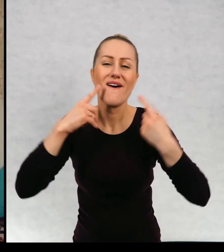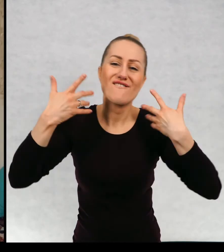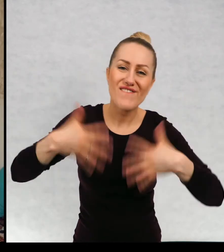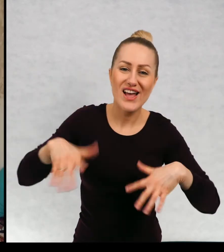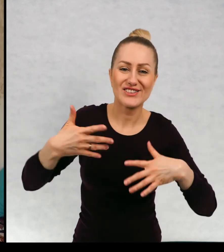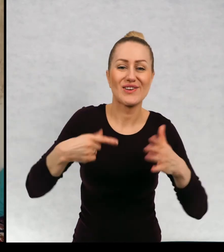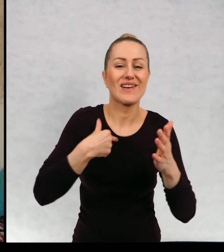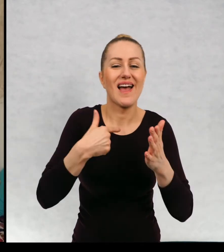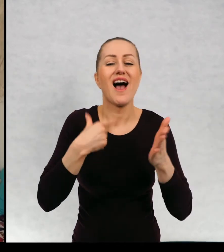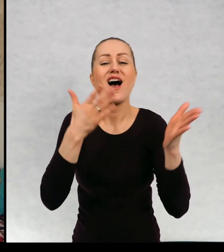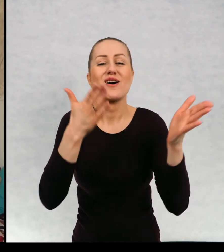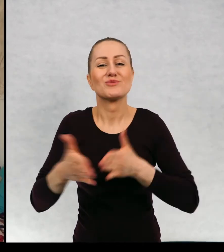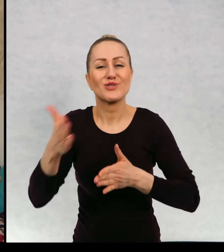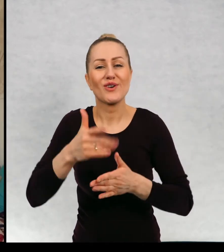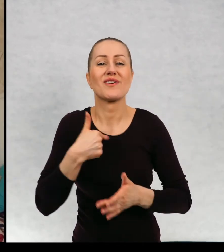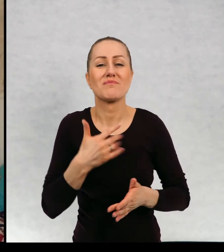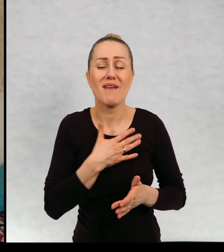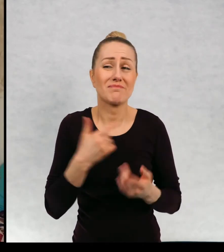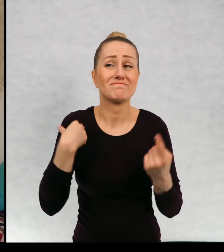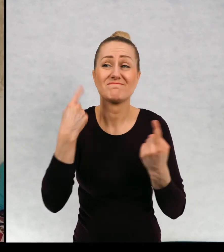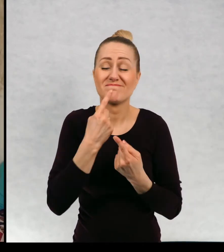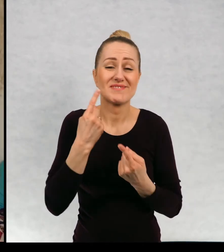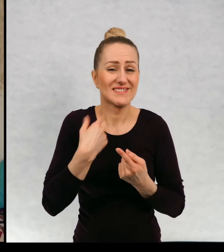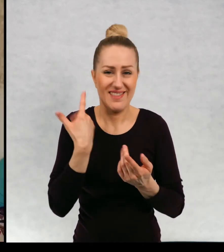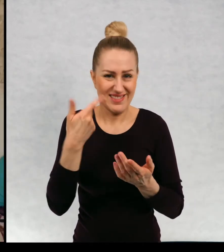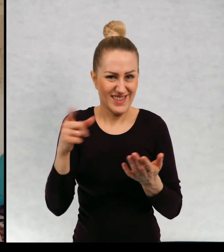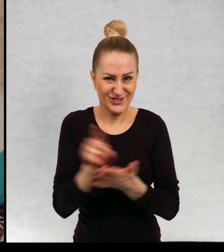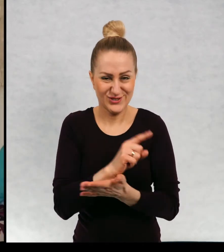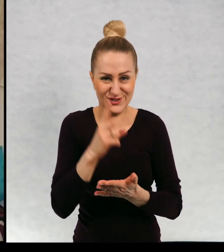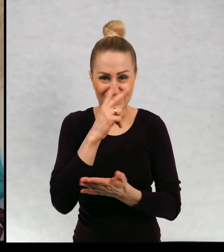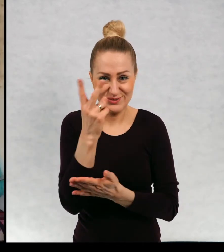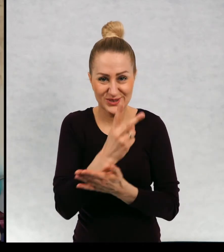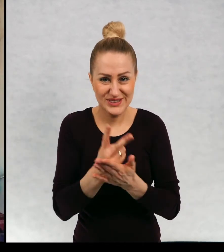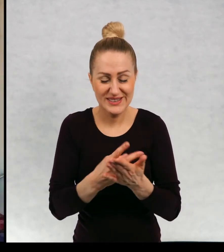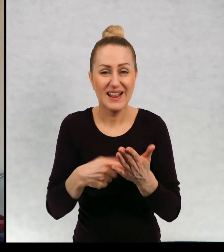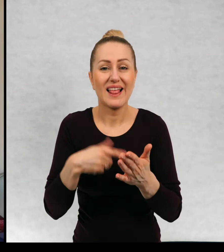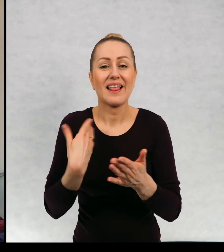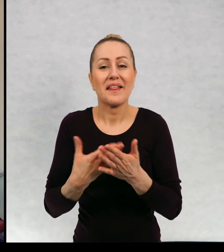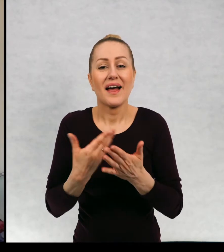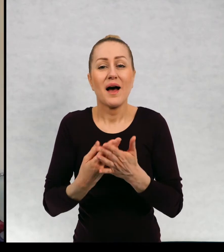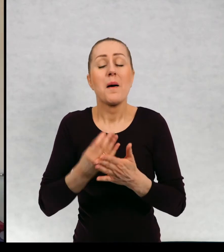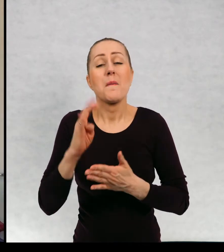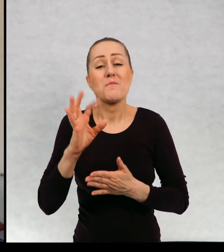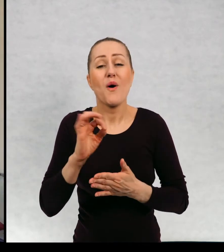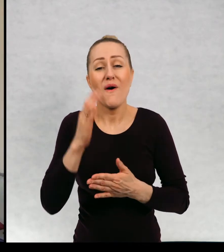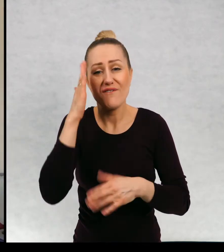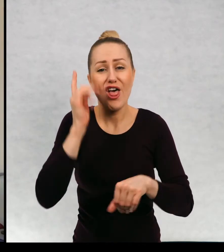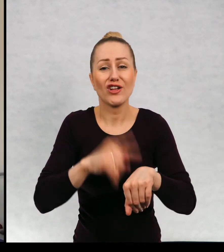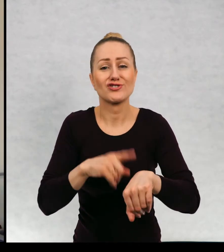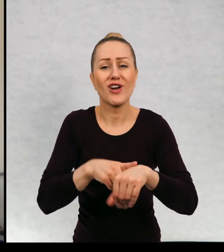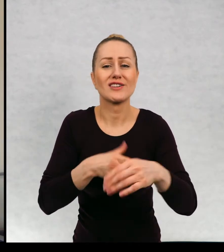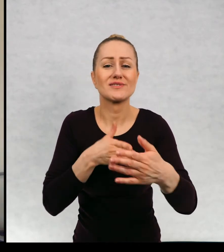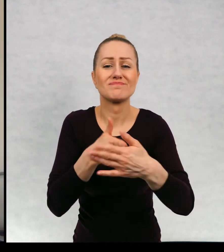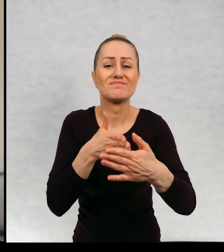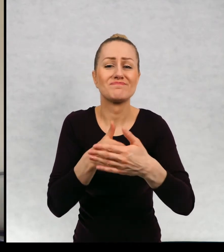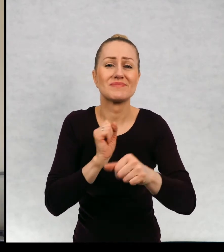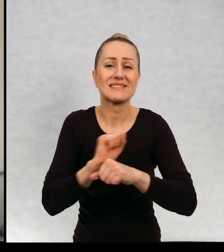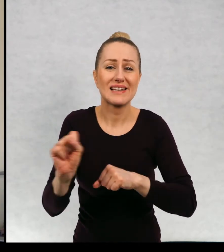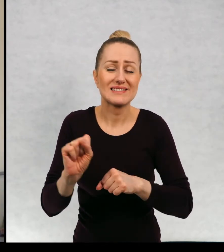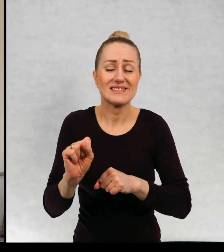Ja tutaj się przygotowałam, ale obawiam się, że nie zdążę przeczytać, ponieważ mamy ograniczony czas emisji.